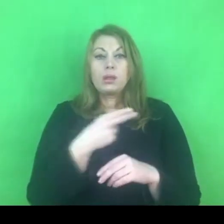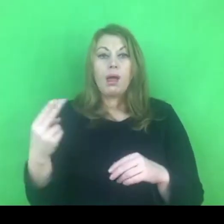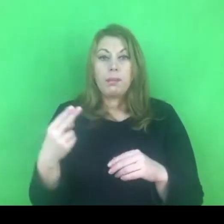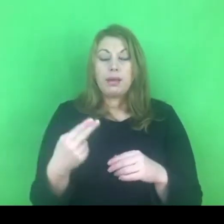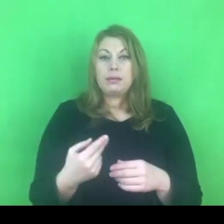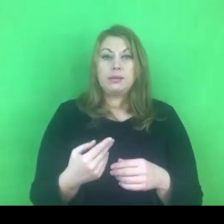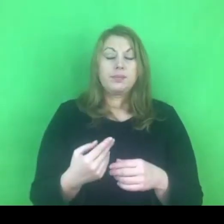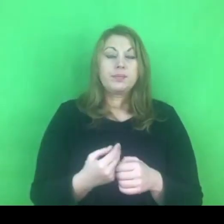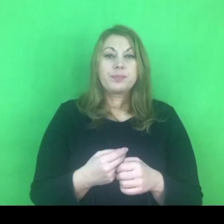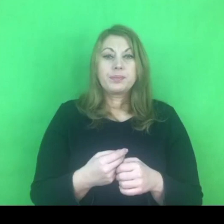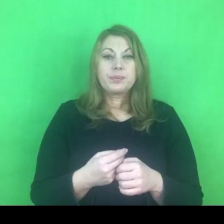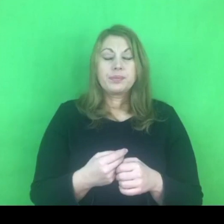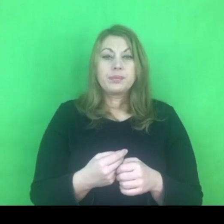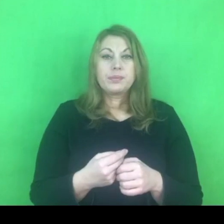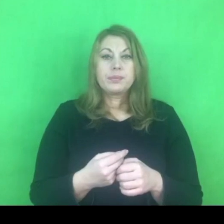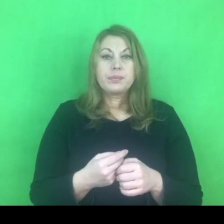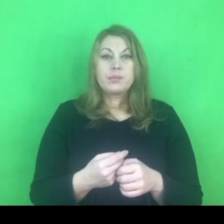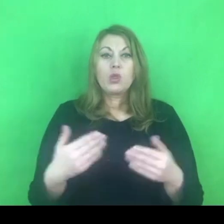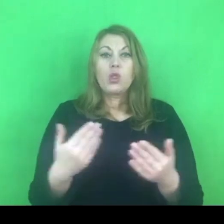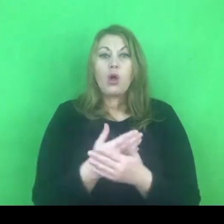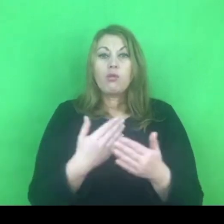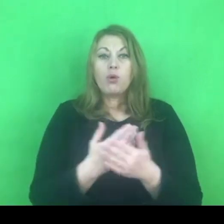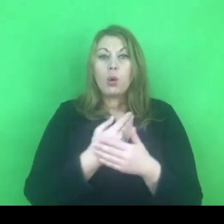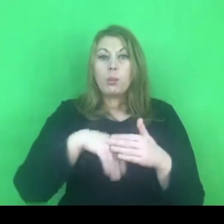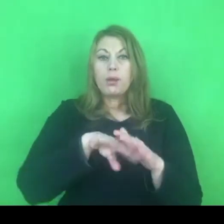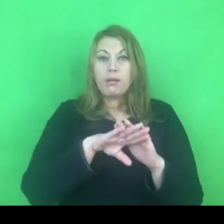Czyli do kwestii nowym uprawnień nadanych policji.